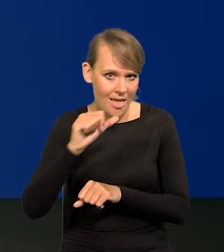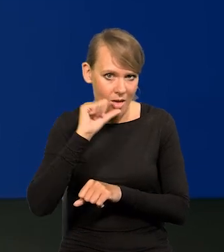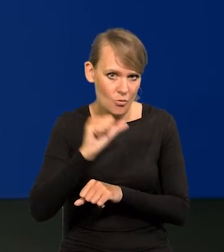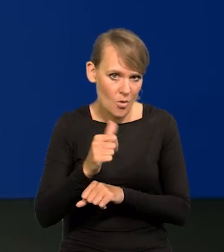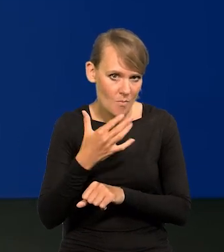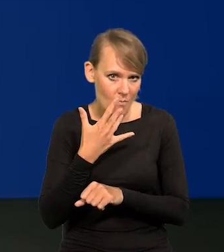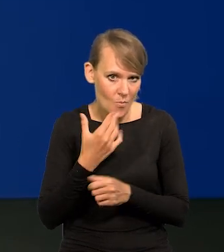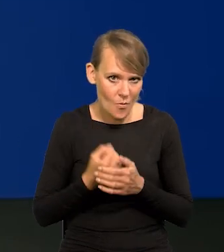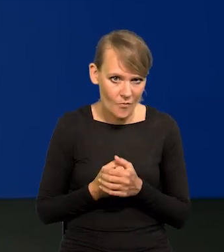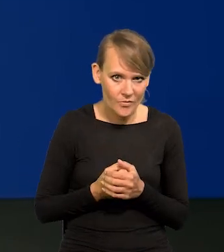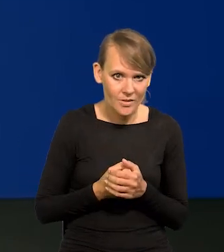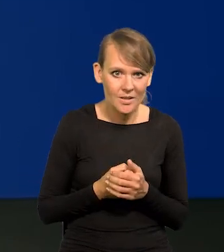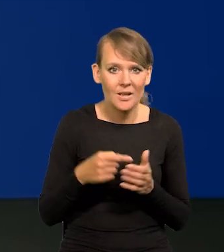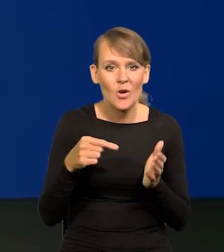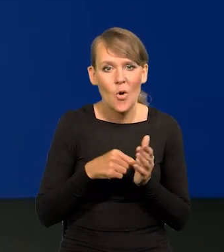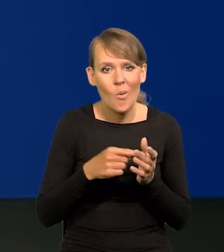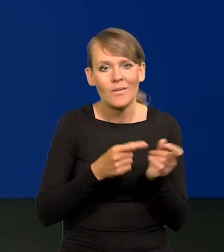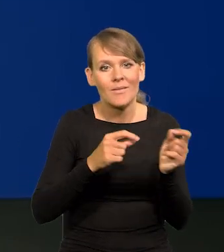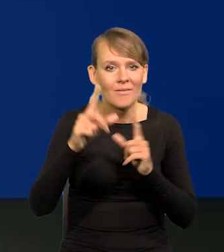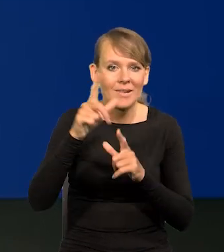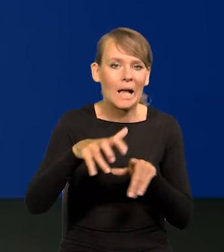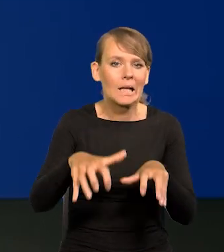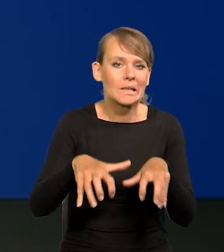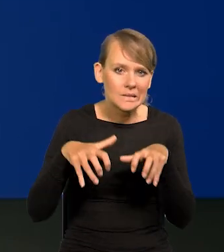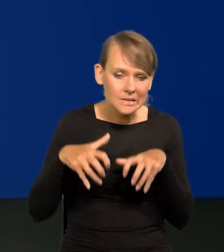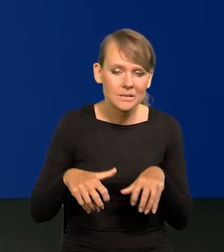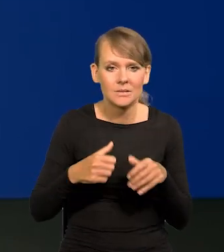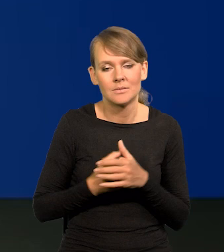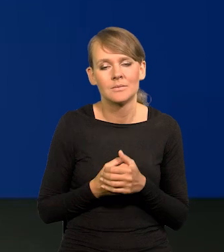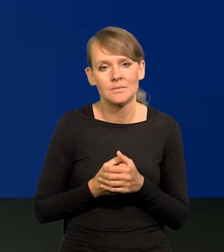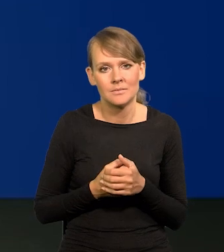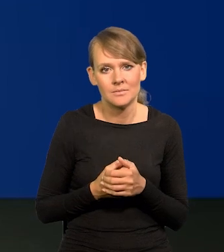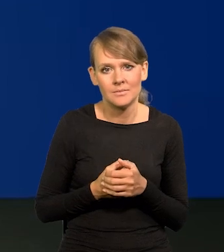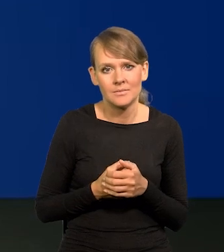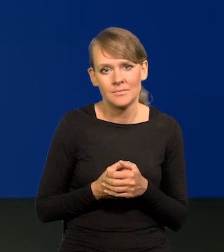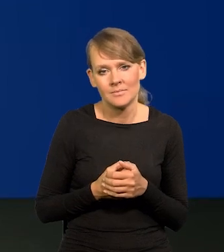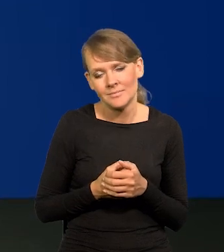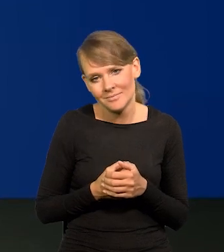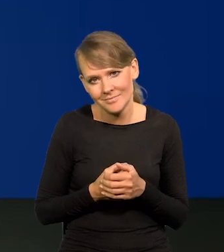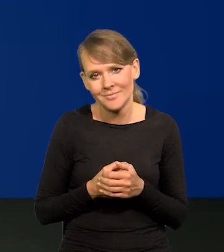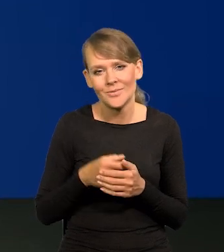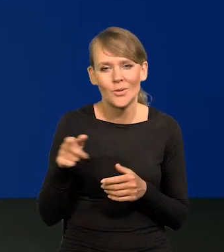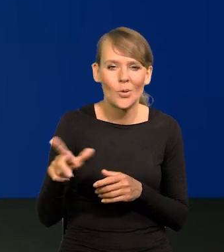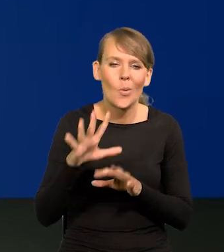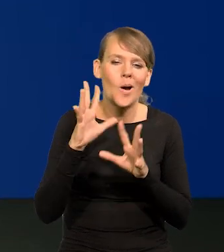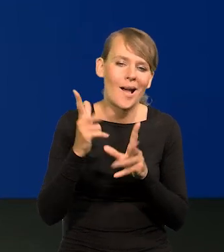Ta greed inflation, oczywiście, to taka literacka, proszę Państwa, barwna opowieść.